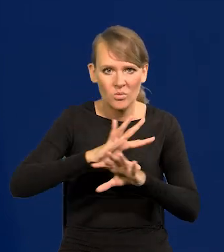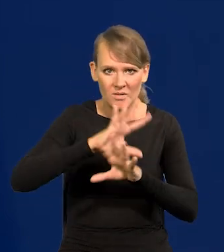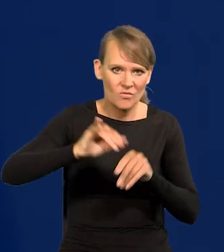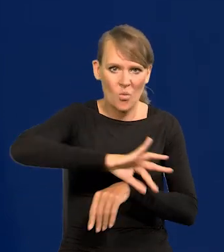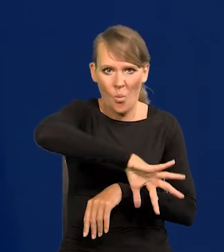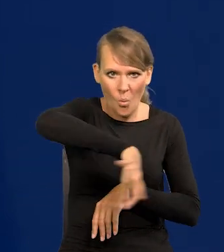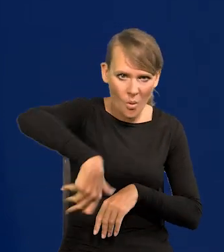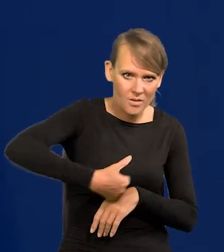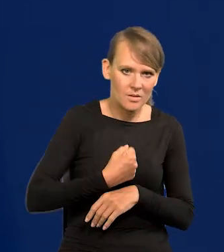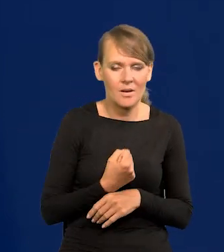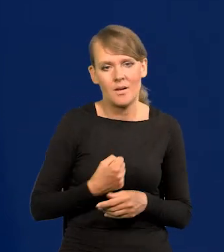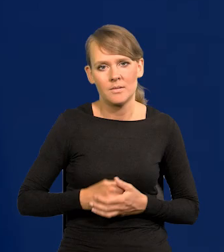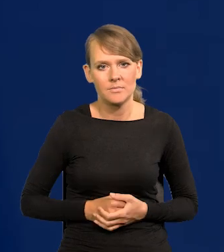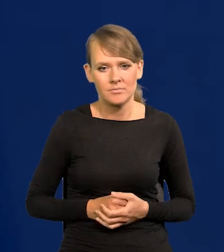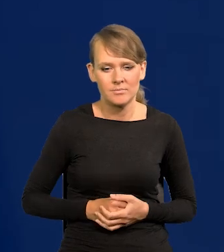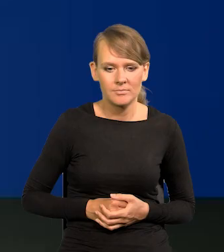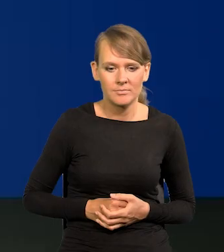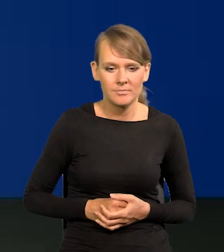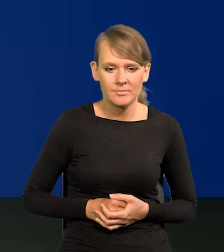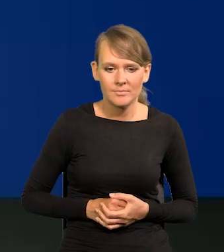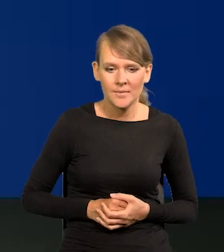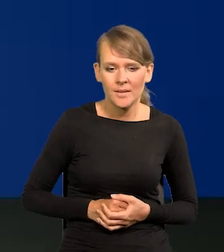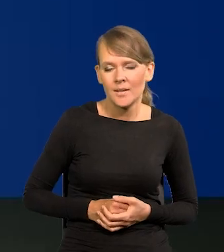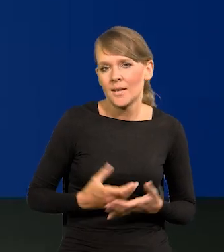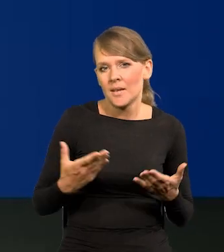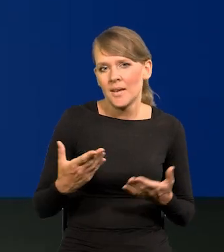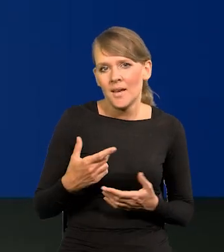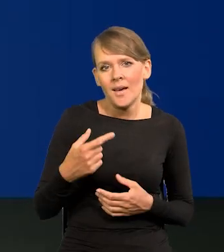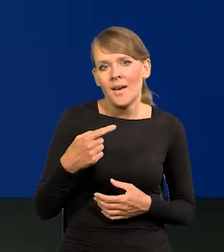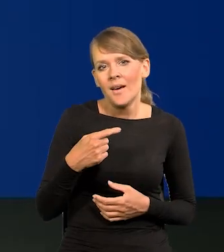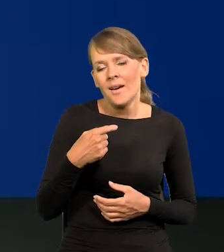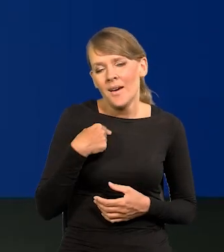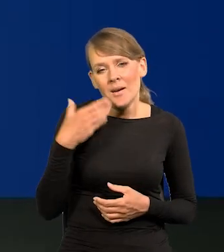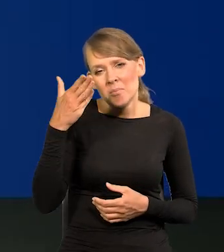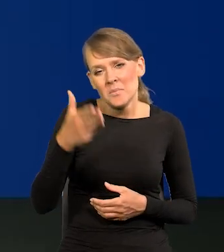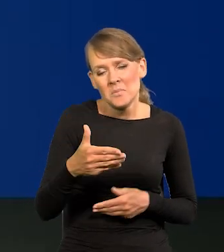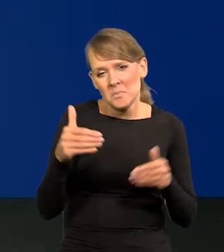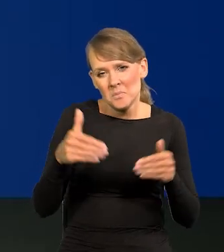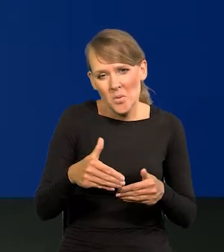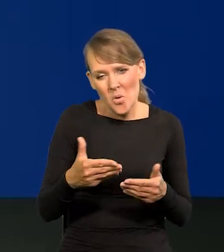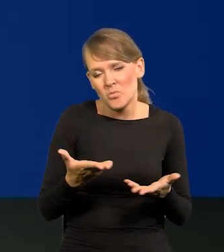Szybko to odrabiamy. Z mojego punktu widzenia, nie będę już żył wtedy pewnie, ale fakt,